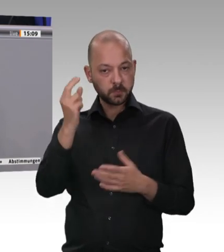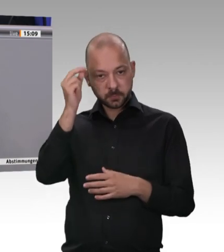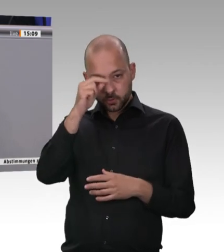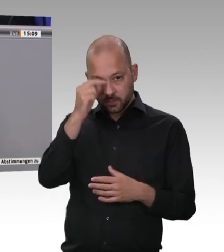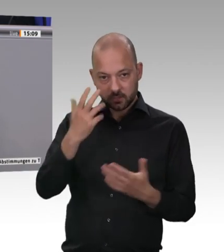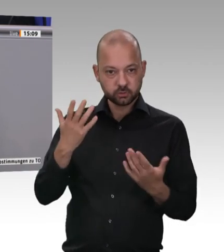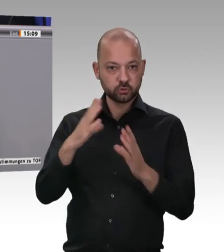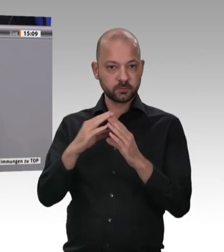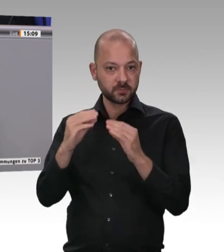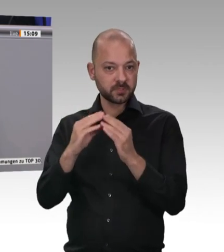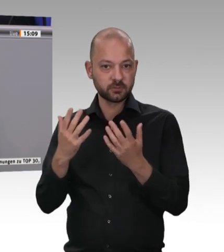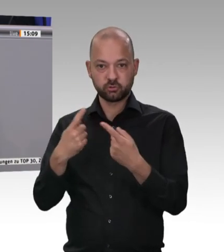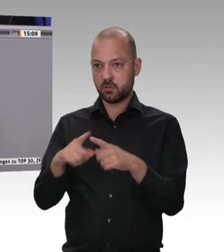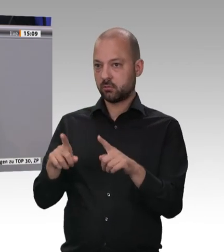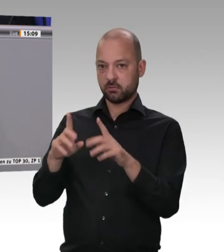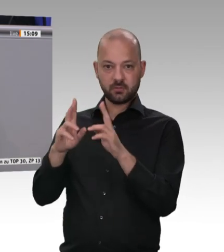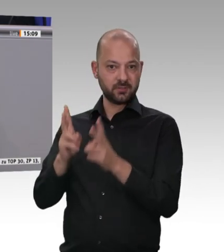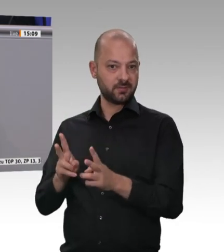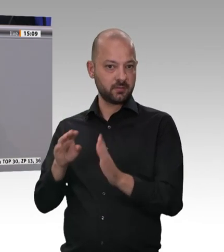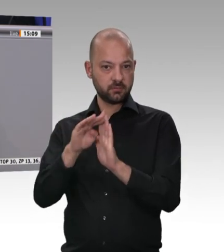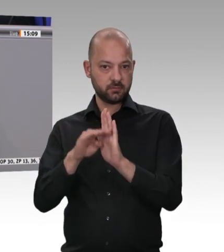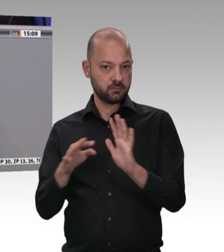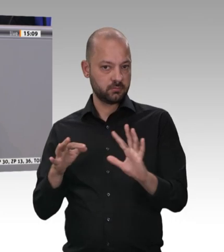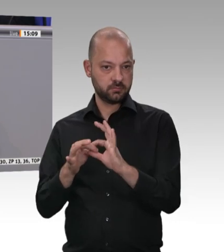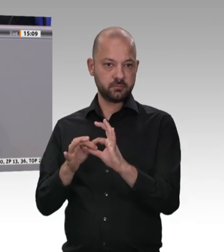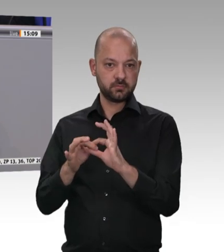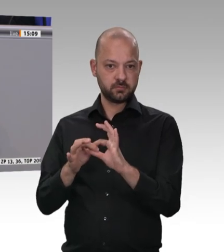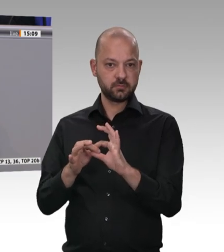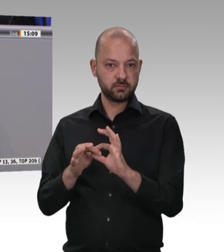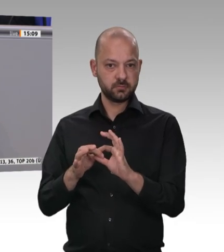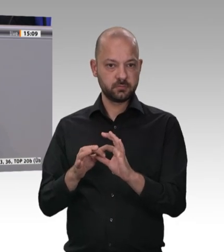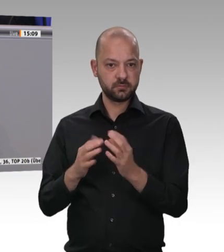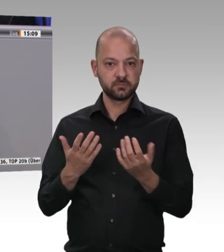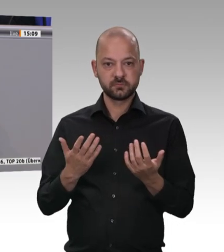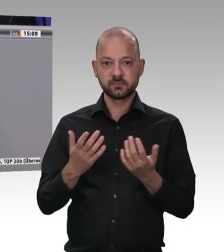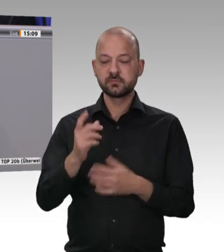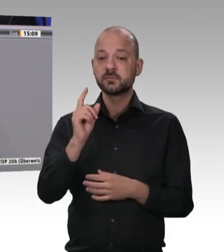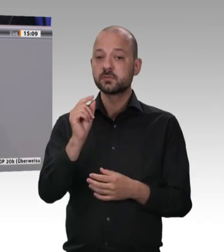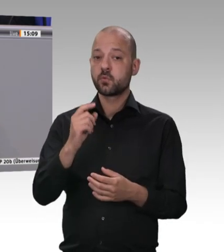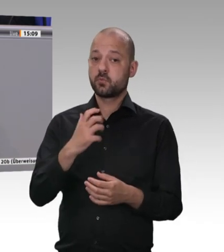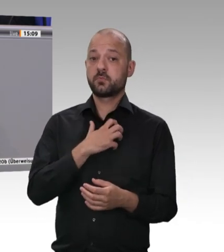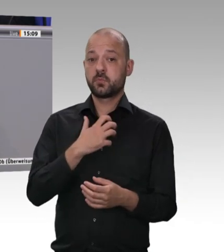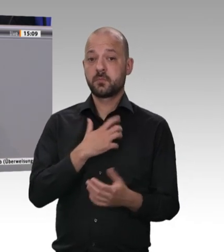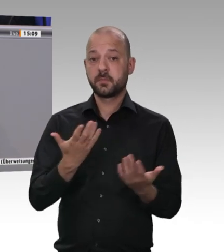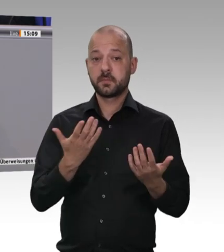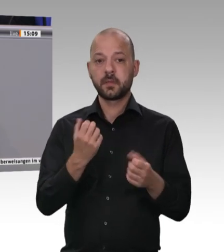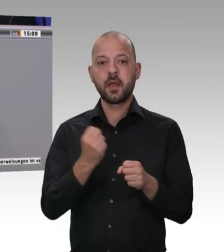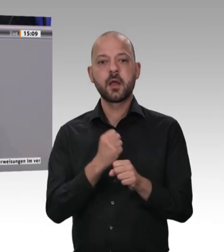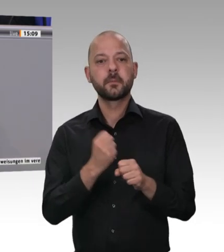wollen; darin sind wir uns alle einig. Es gilt, das hier in der Diskussion entsprechend zum Ausdruck zu bringen